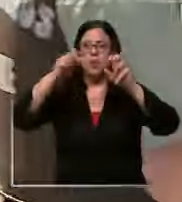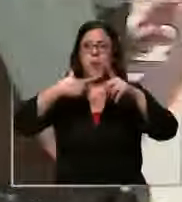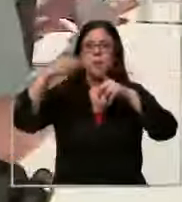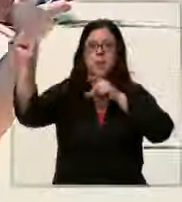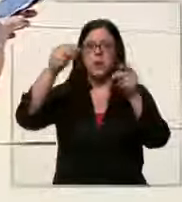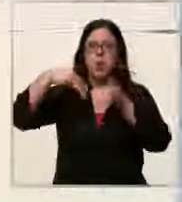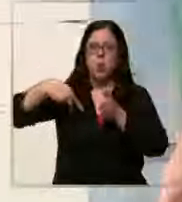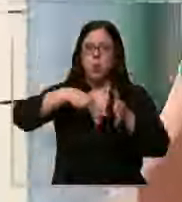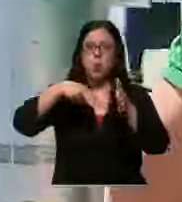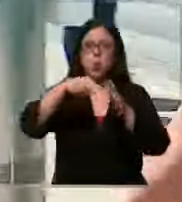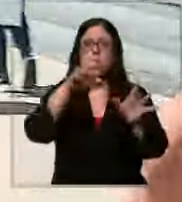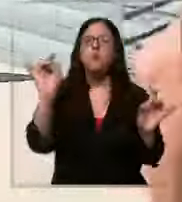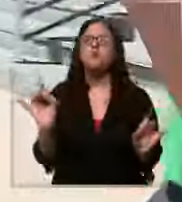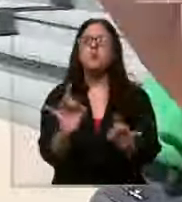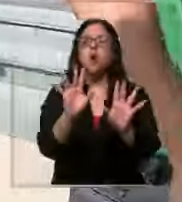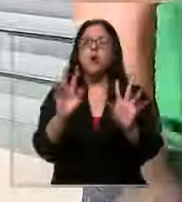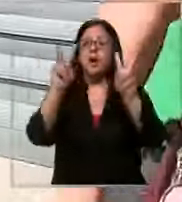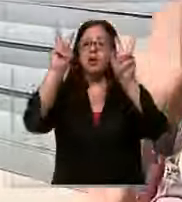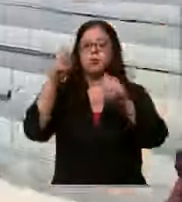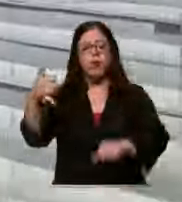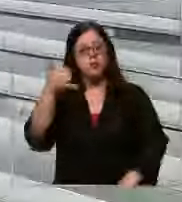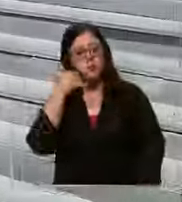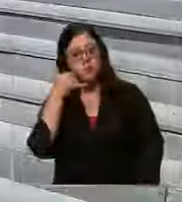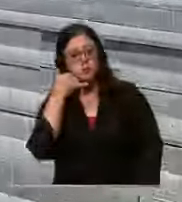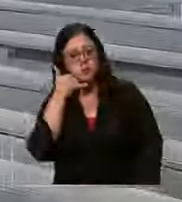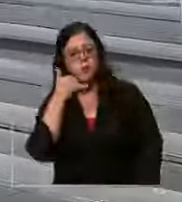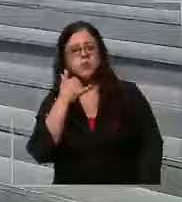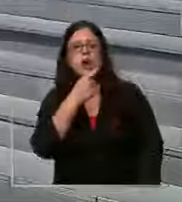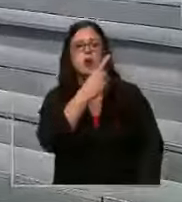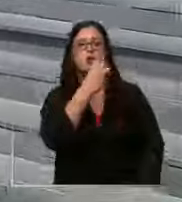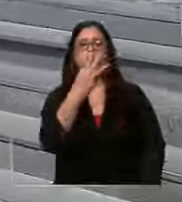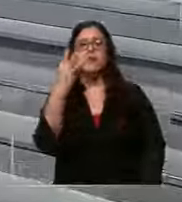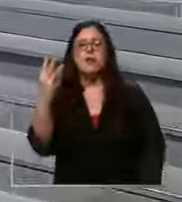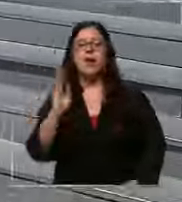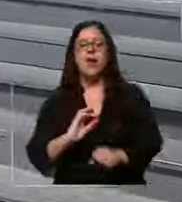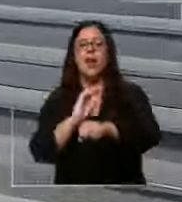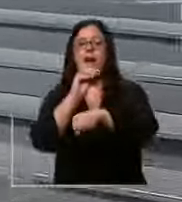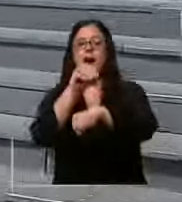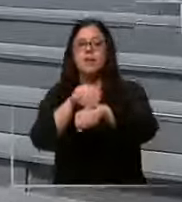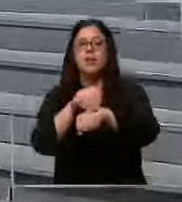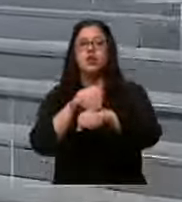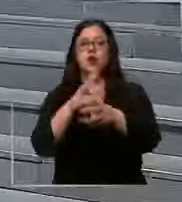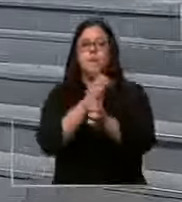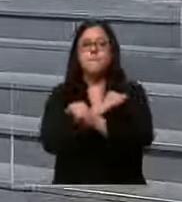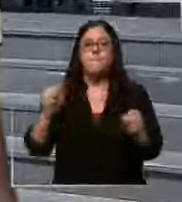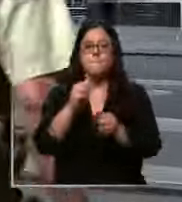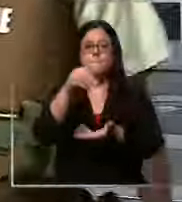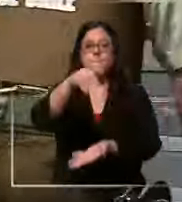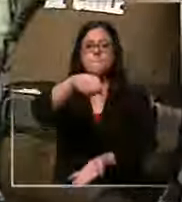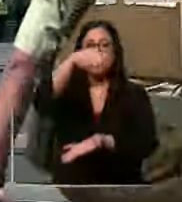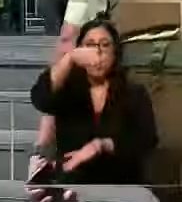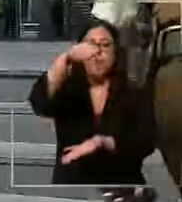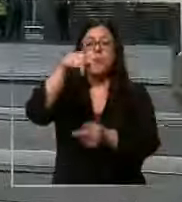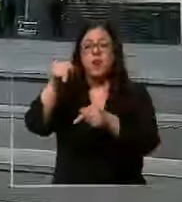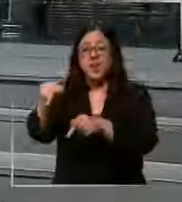preventiva luego de una llamada anónima al 133 dando aviso de bomba alerta que resultó ser